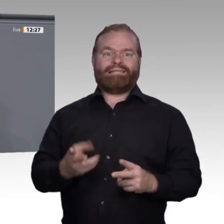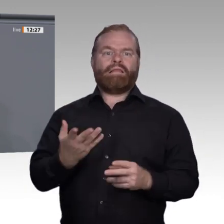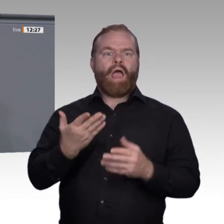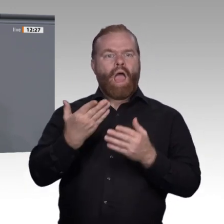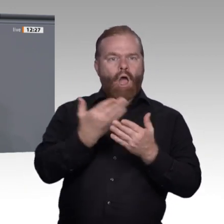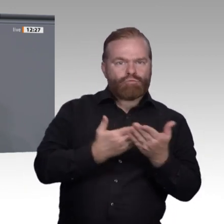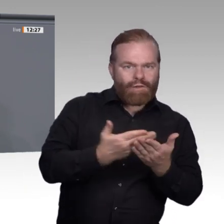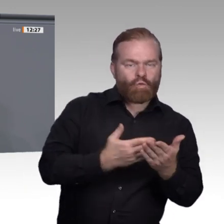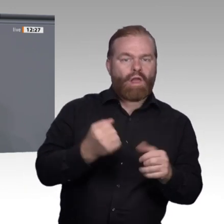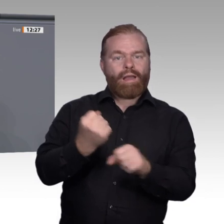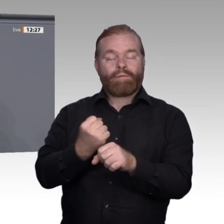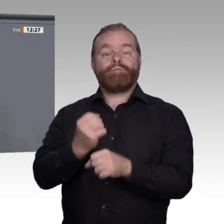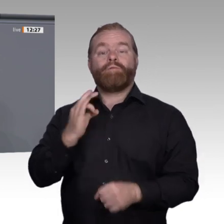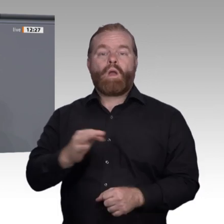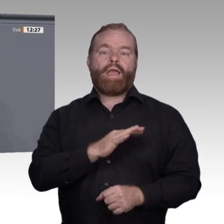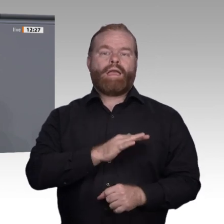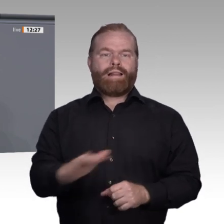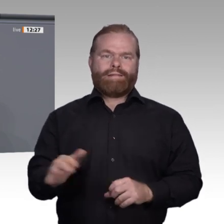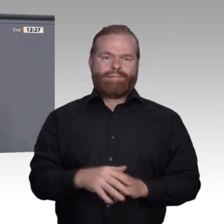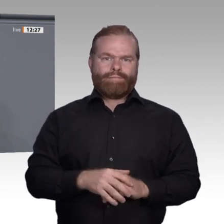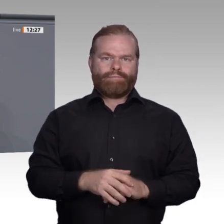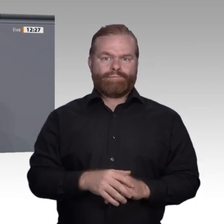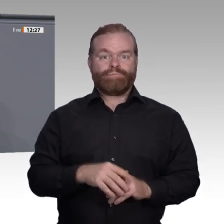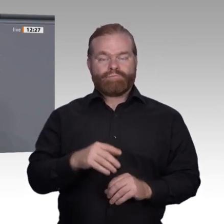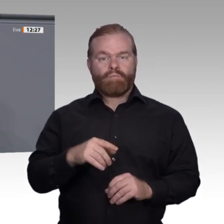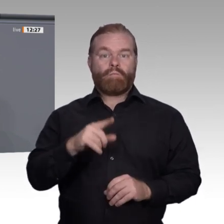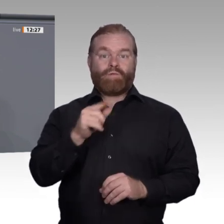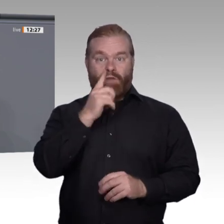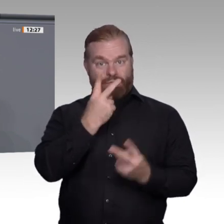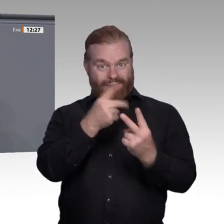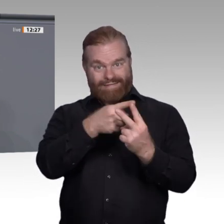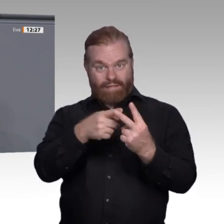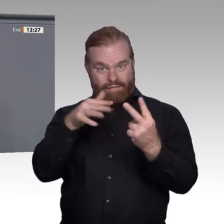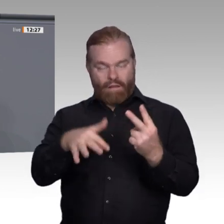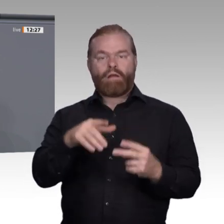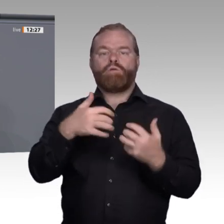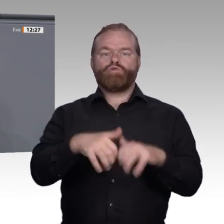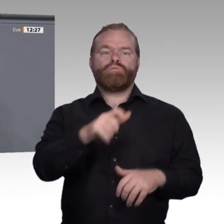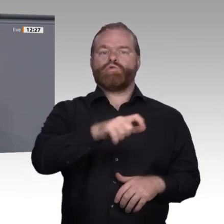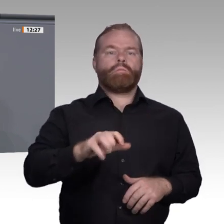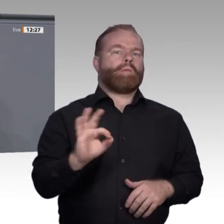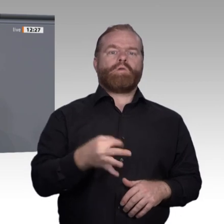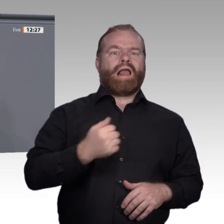vor ihrer Verantwortung. Deshalb fordern wir Linke eine Ausbildungsumlage. Wer nicht